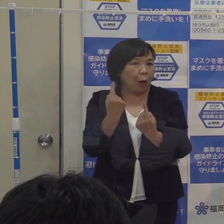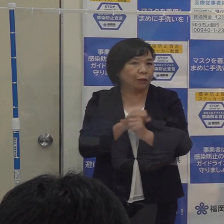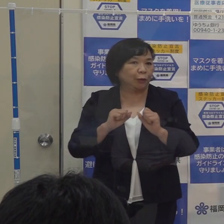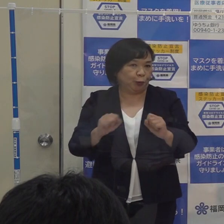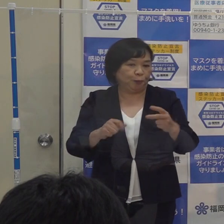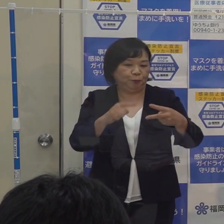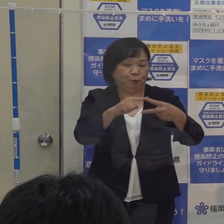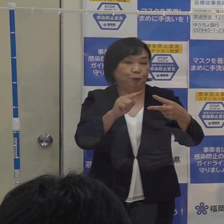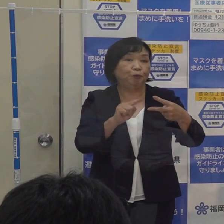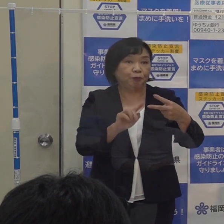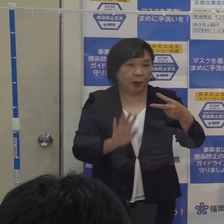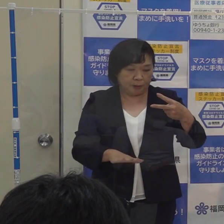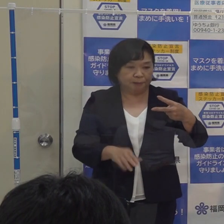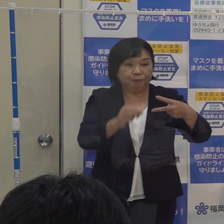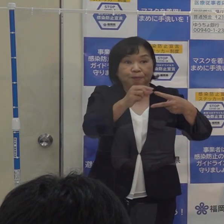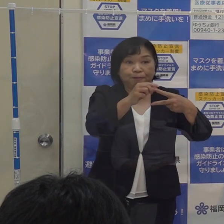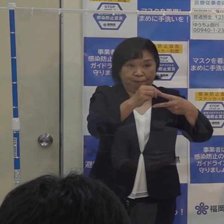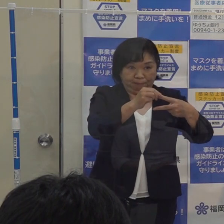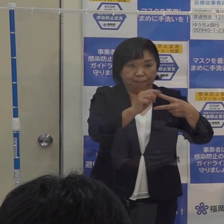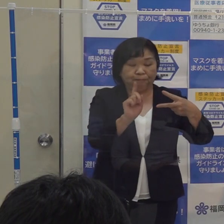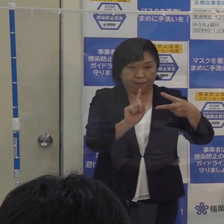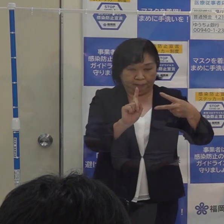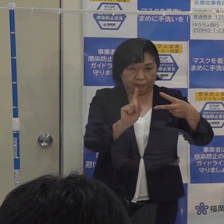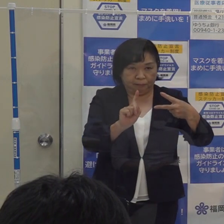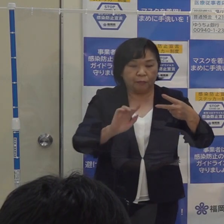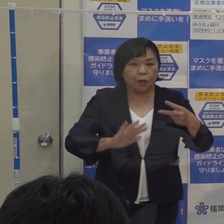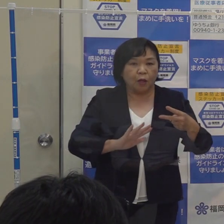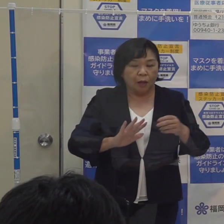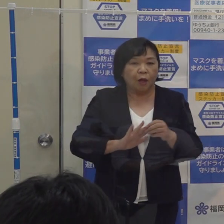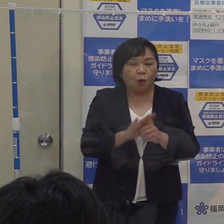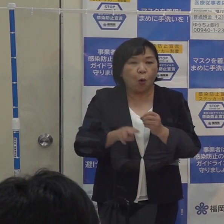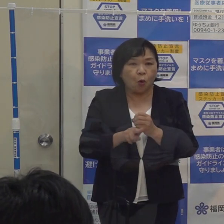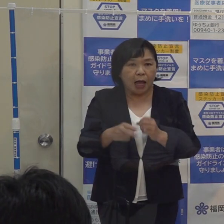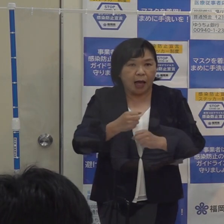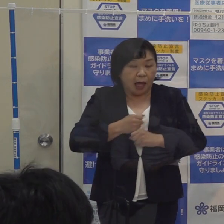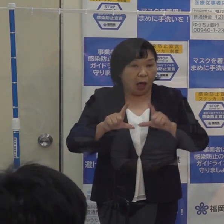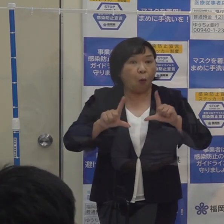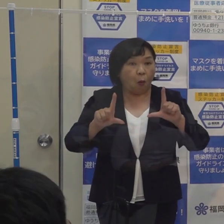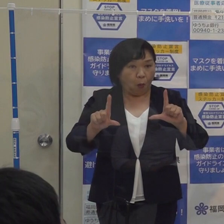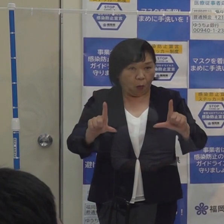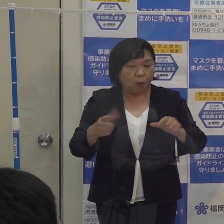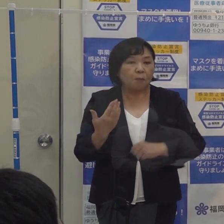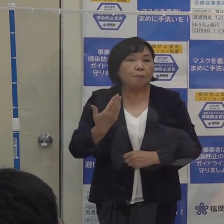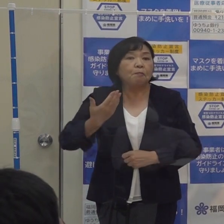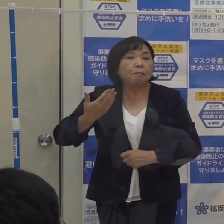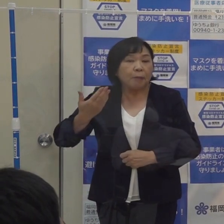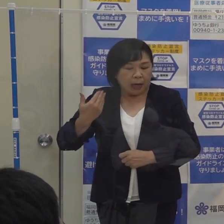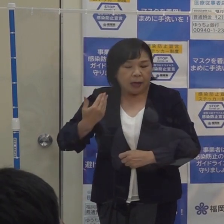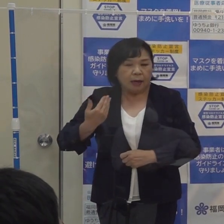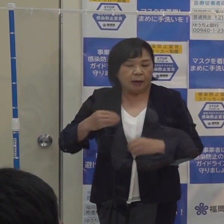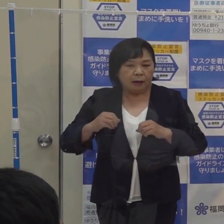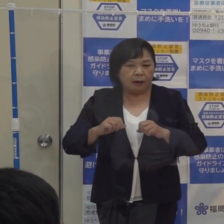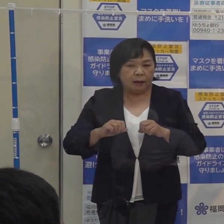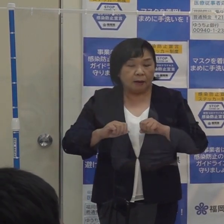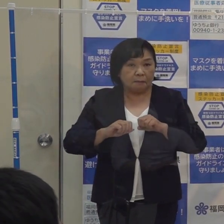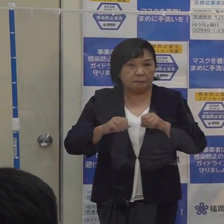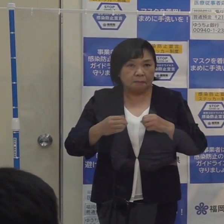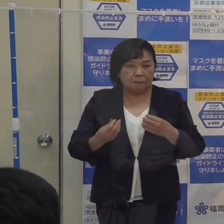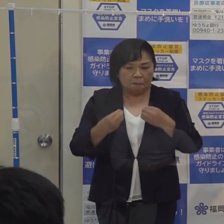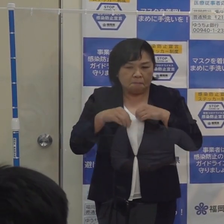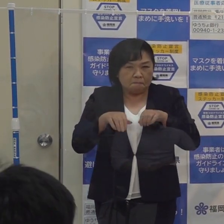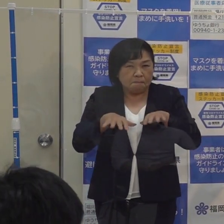まずこのコロナ警報ですが 以前から説明していますように 感染の拡大局面を迎えた際に